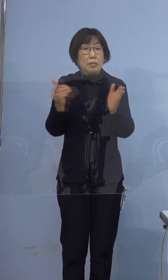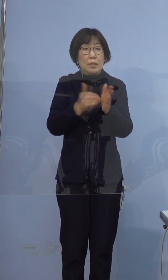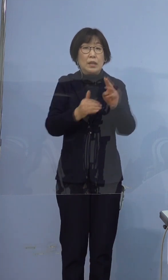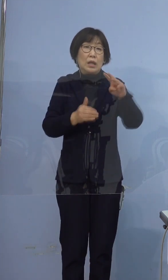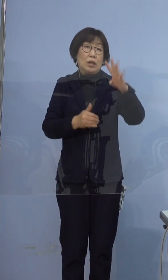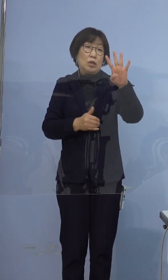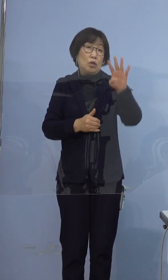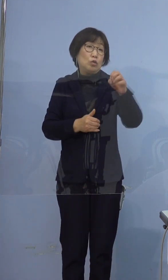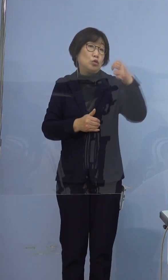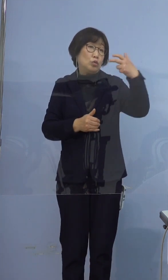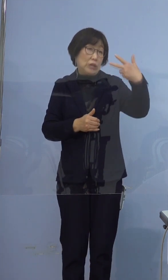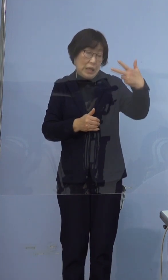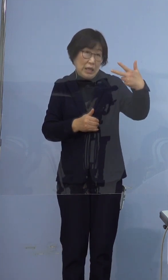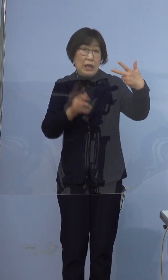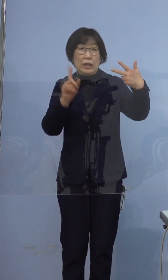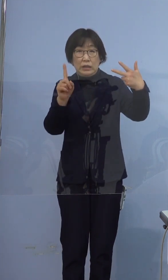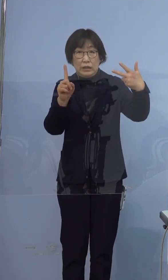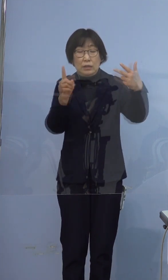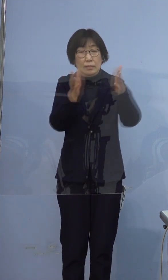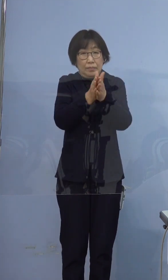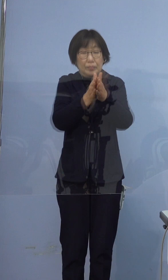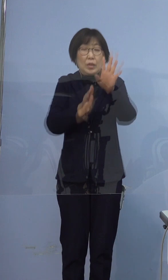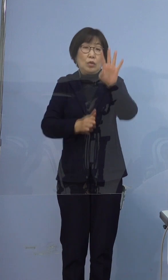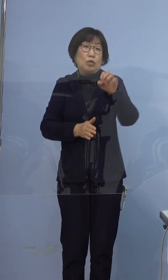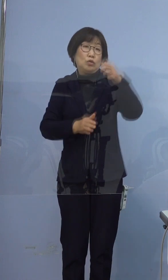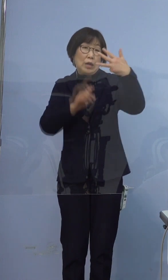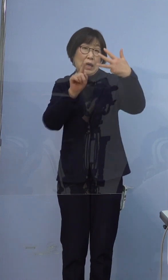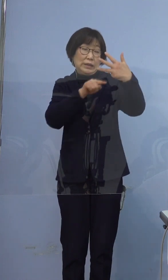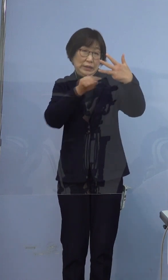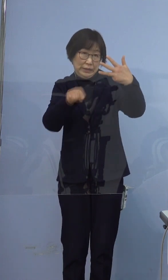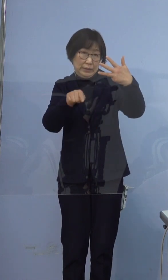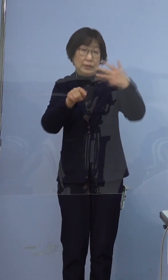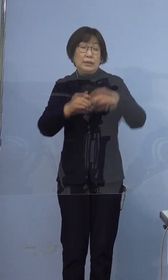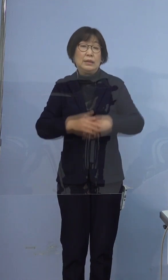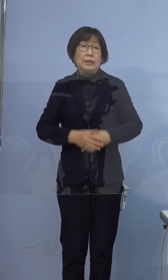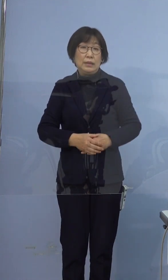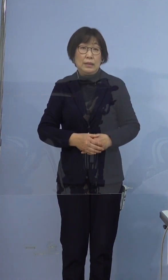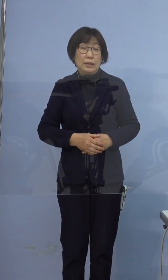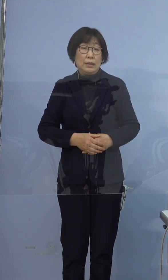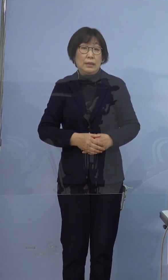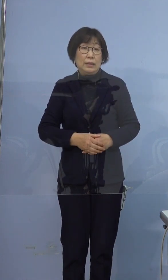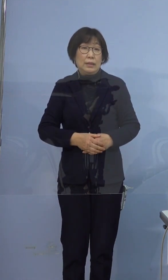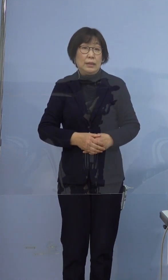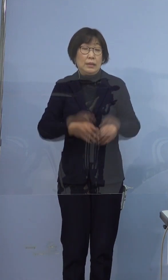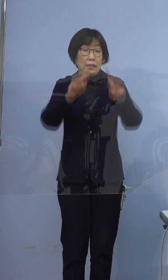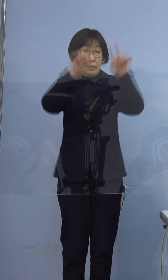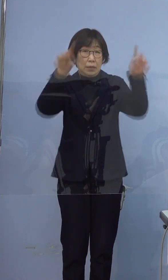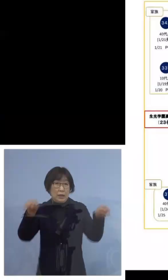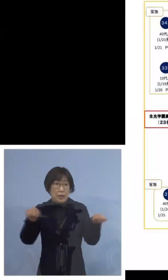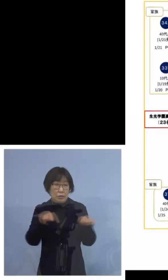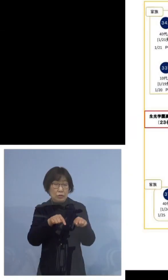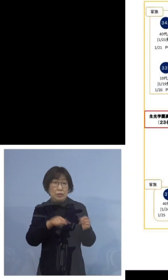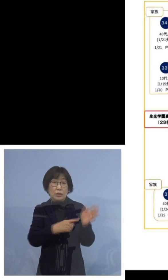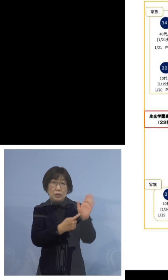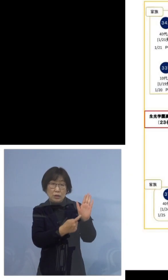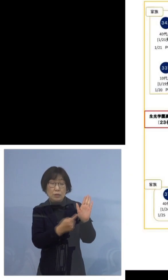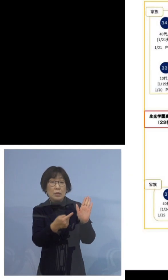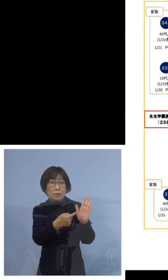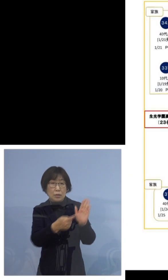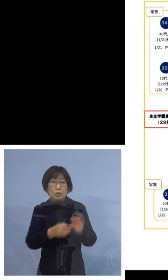全体で48名となりました 図でお示しをいたしますと